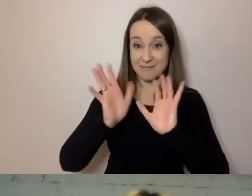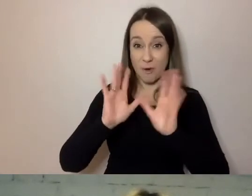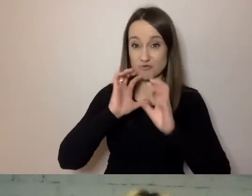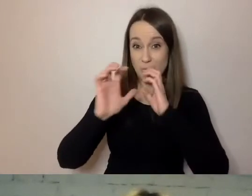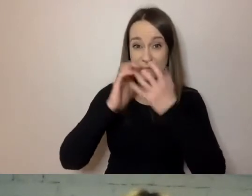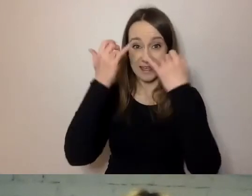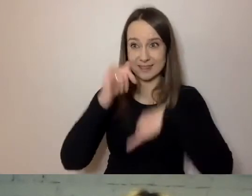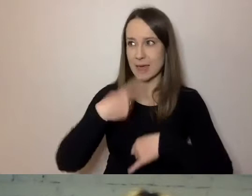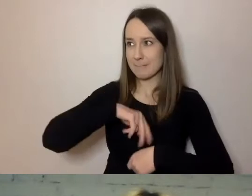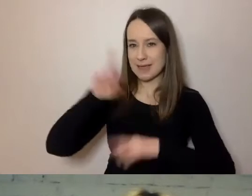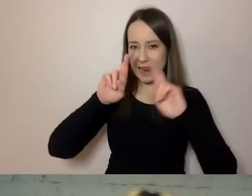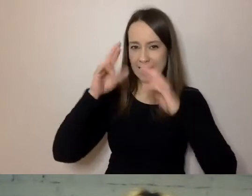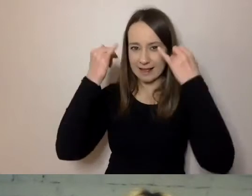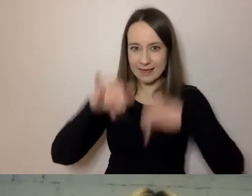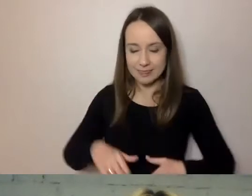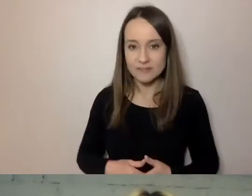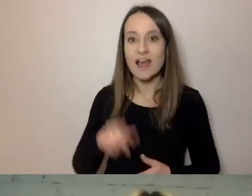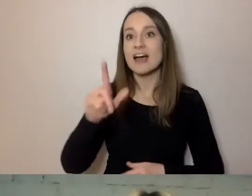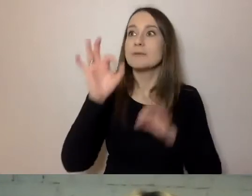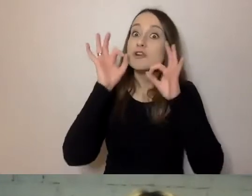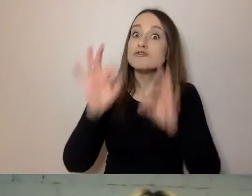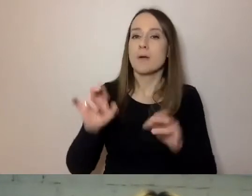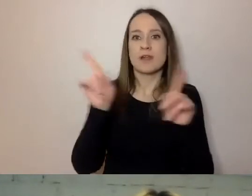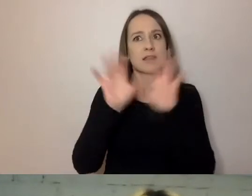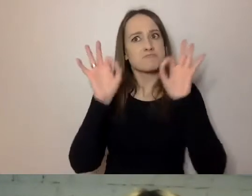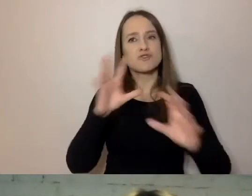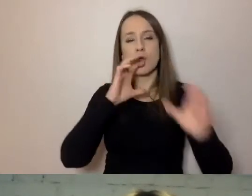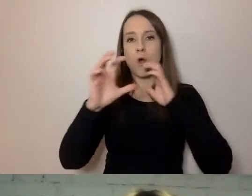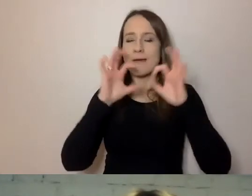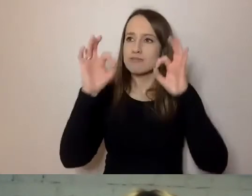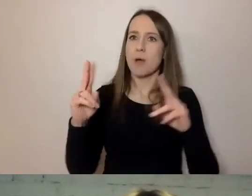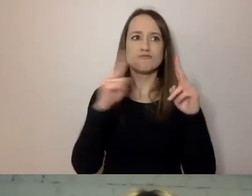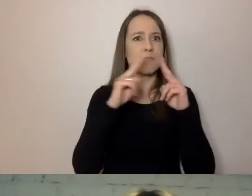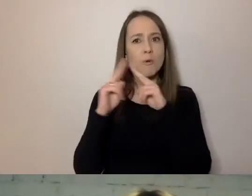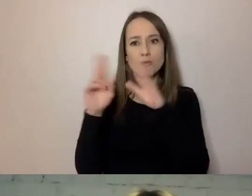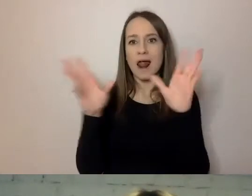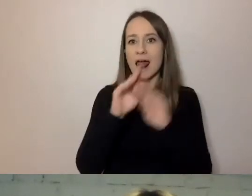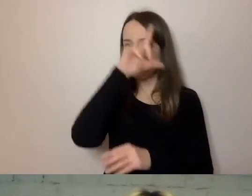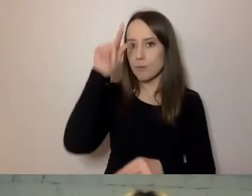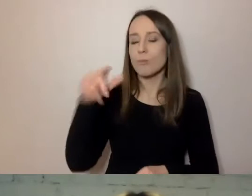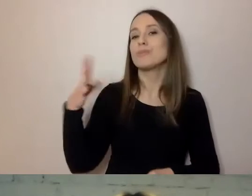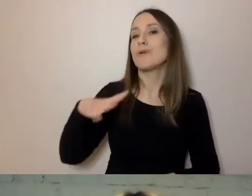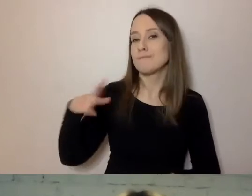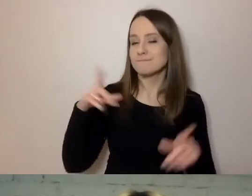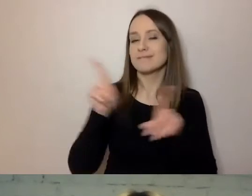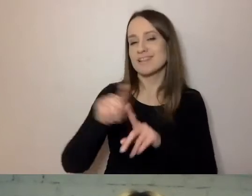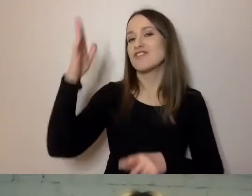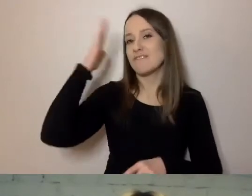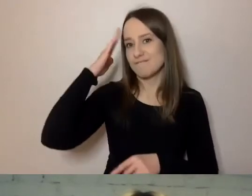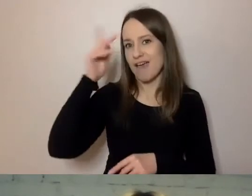Żeby dobrze się komunikować, dobrze się porozumiewać z ludźmi, warto świadomie używać tych kodów.